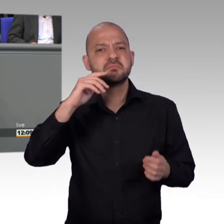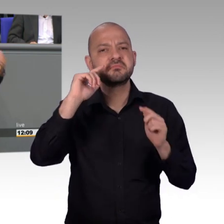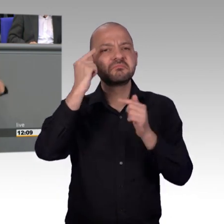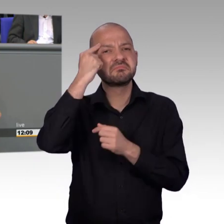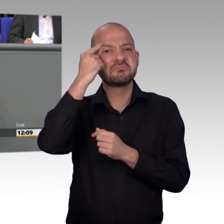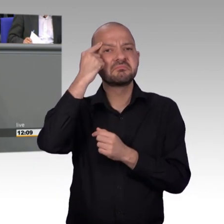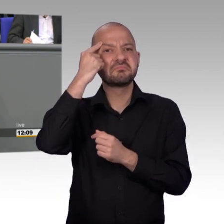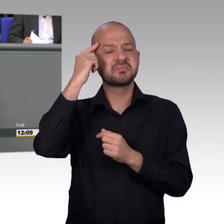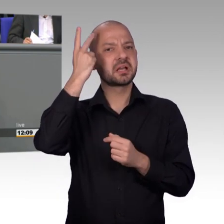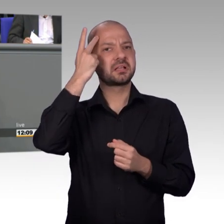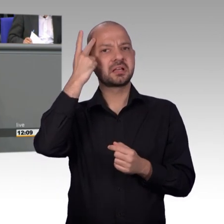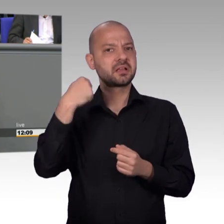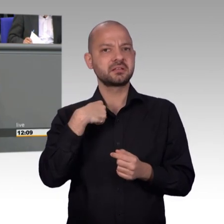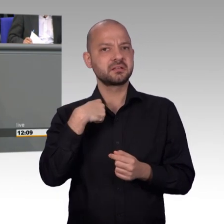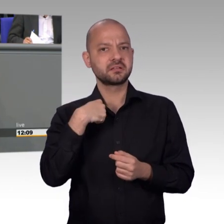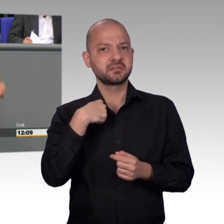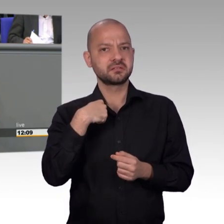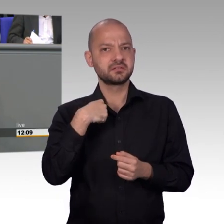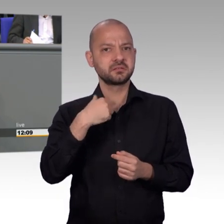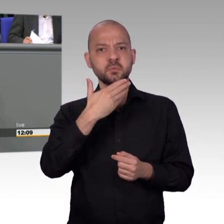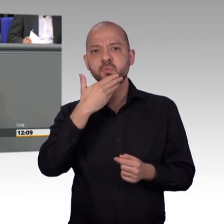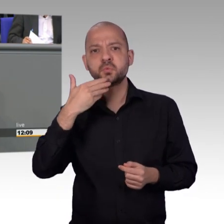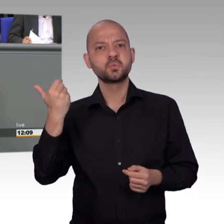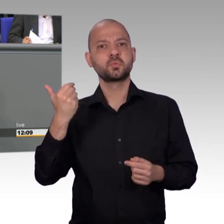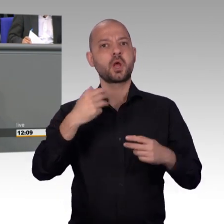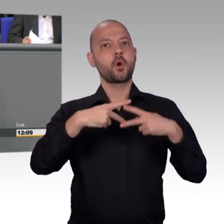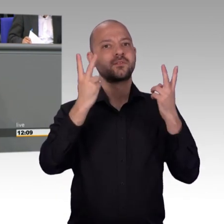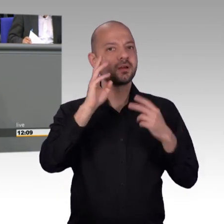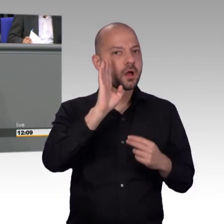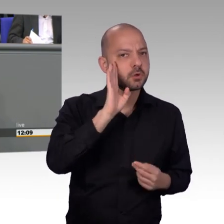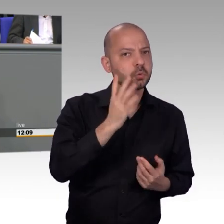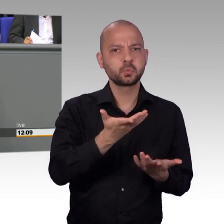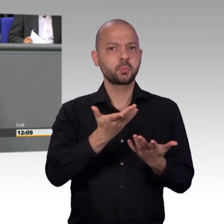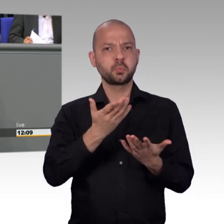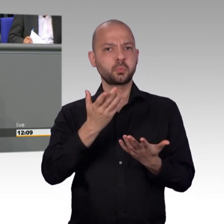sondern es ist von öffentlichem Interesse. Und deshalb über die aktuellen Stunden. Der macht diese Woche drei aktuelle Stunden hier im Plenum